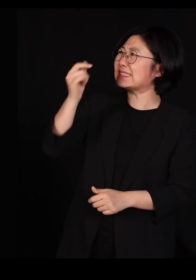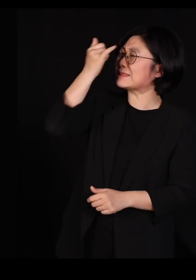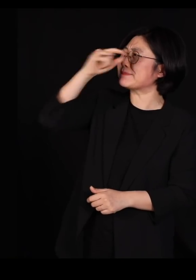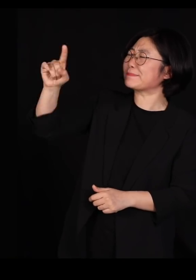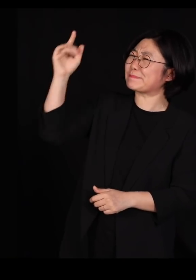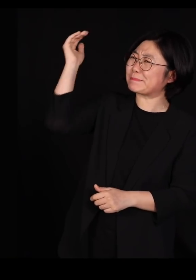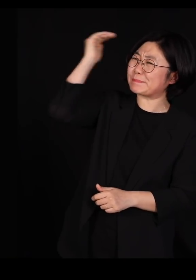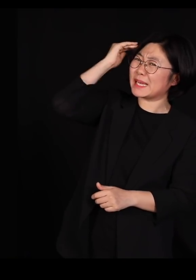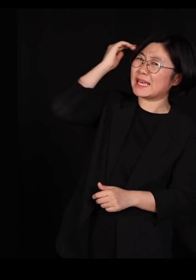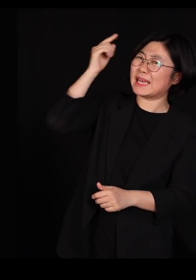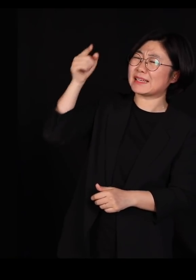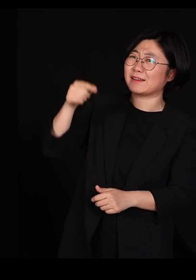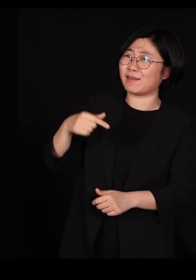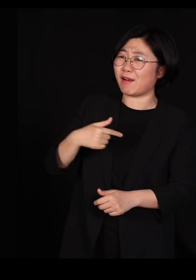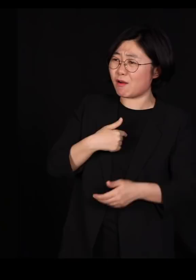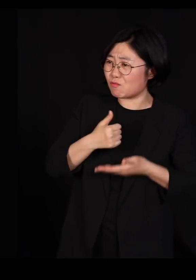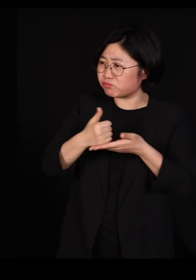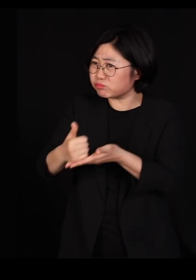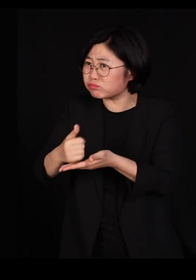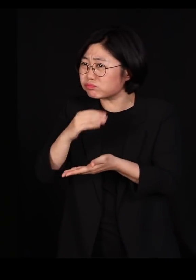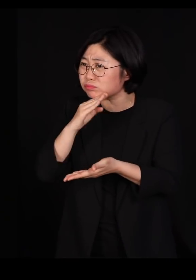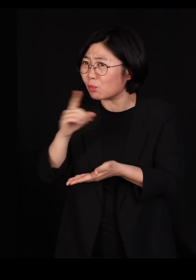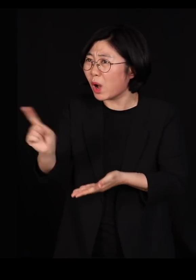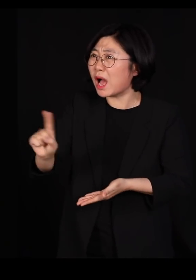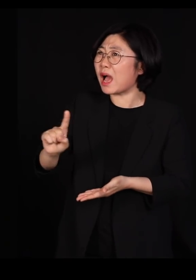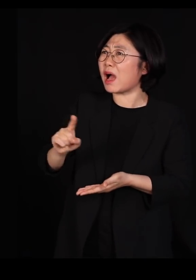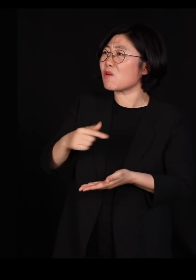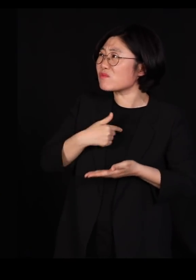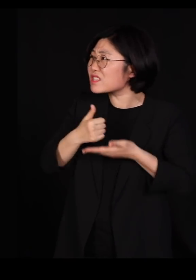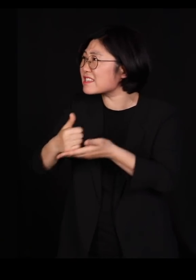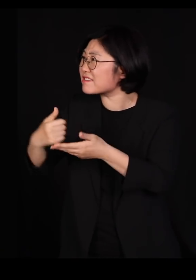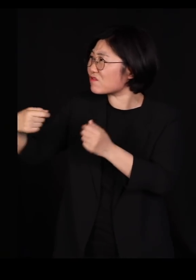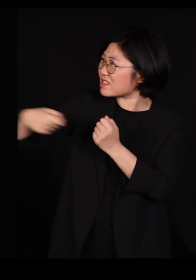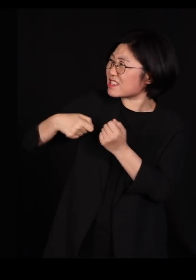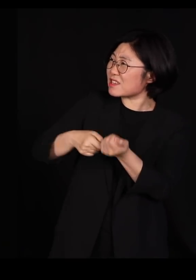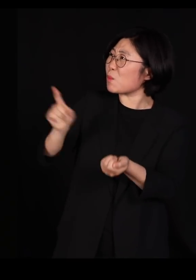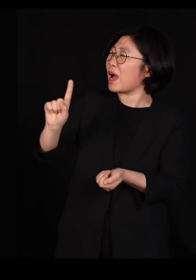'초대 하시고 이러시면' '야 인마 내가 널 언제 초대했냐?'